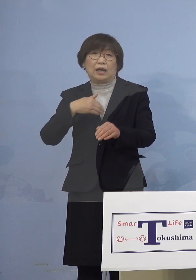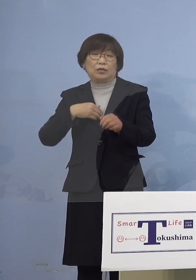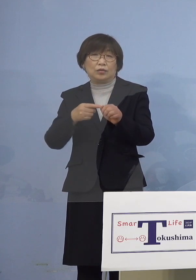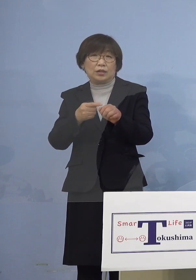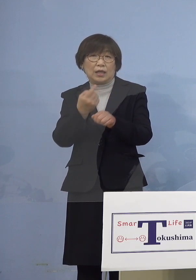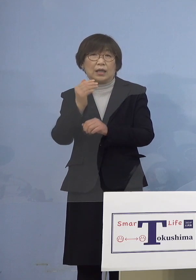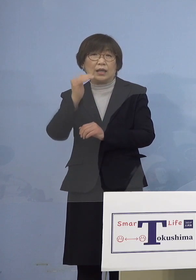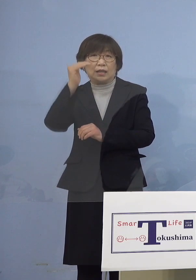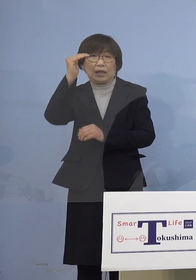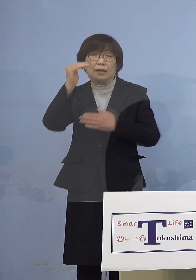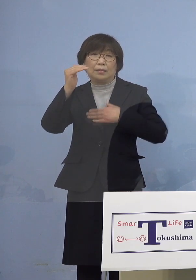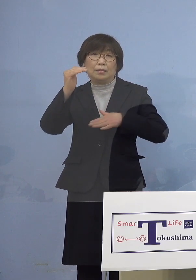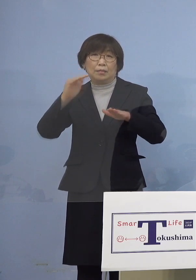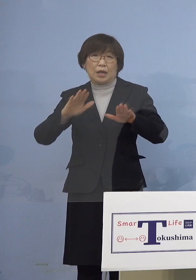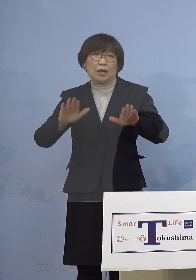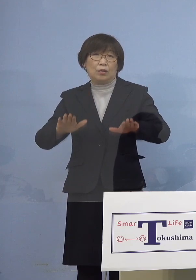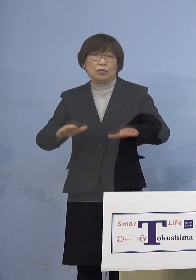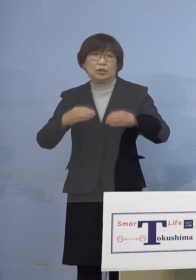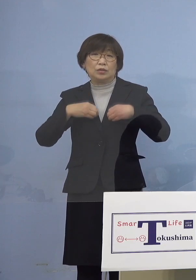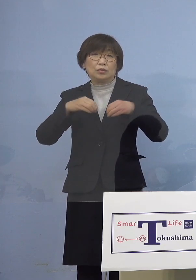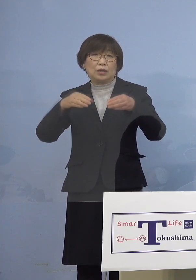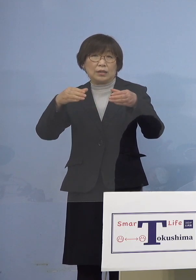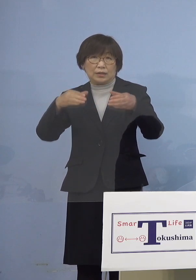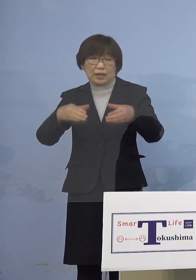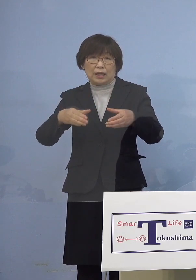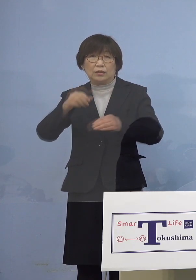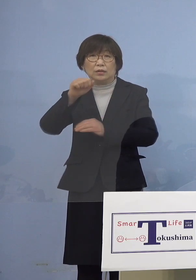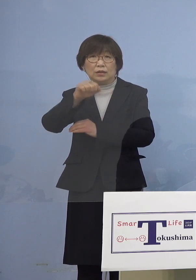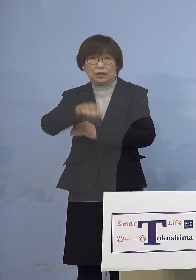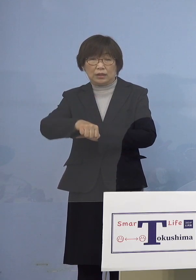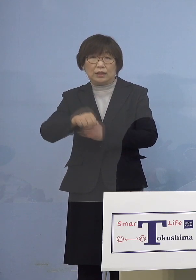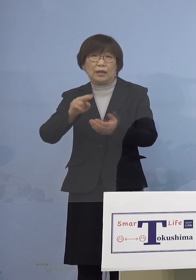クラスターとして本日 認定する運びとなりました